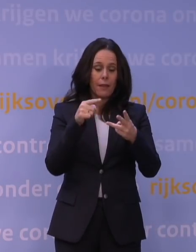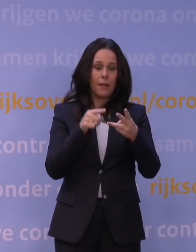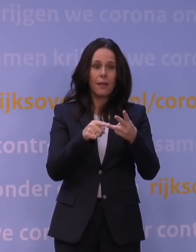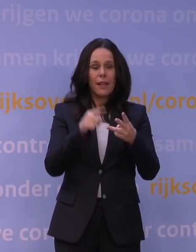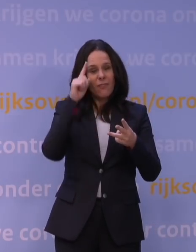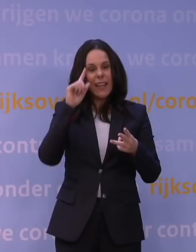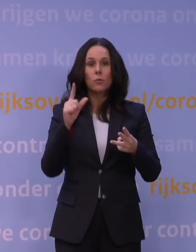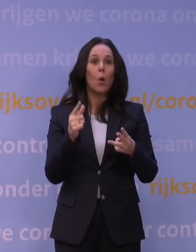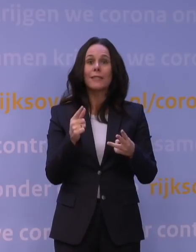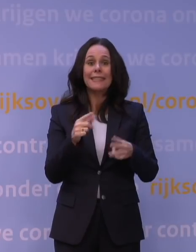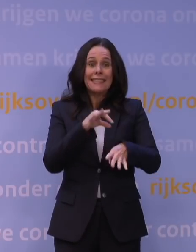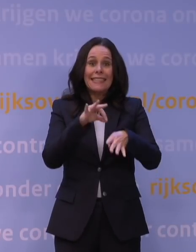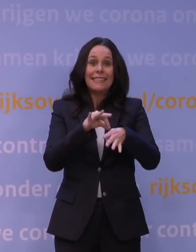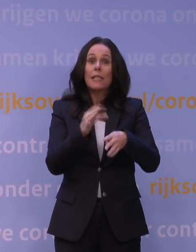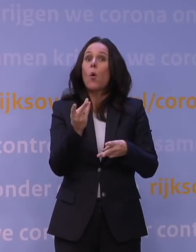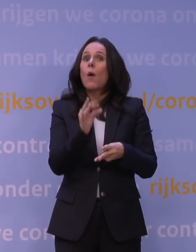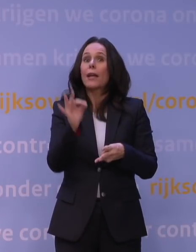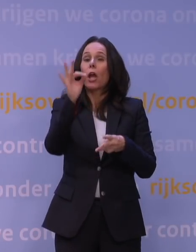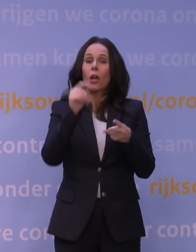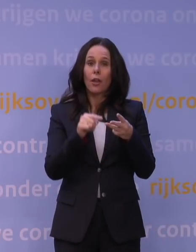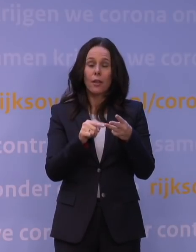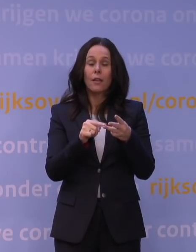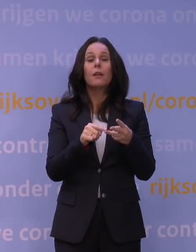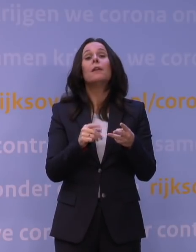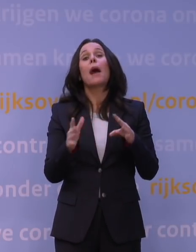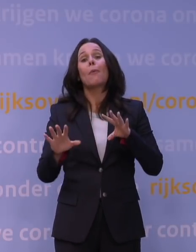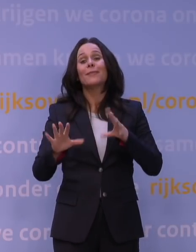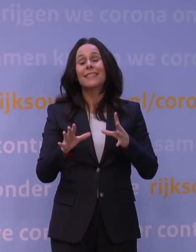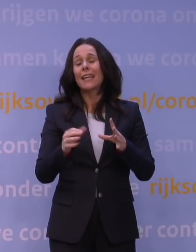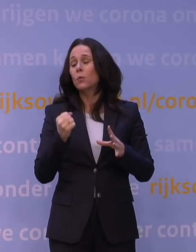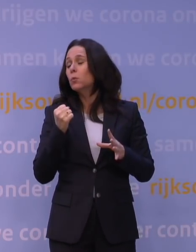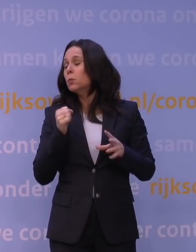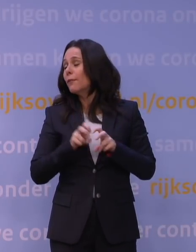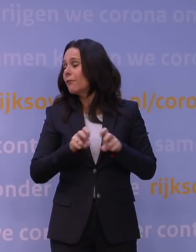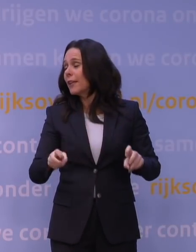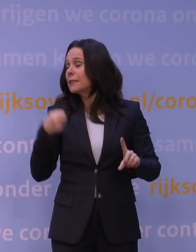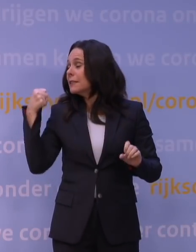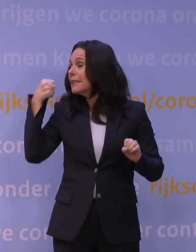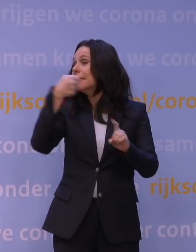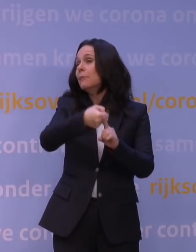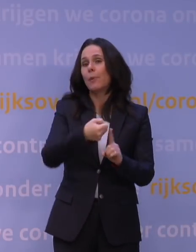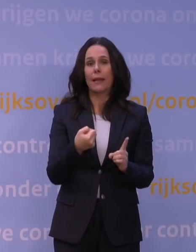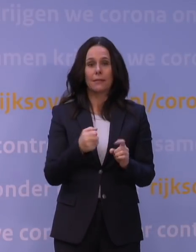maar toch in potentie de grote impact van dit virus en z'n zeer snelle verspreiding